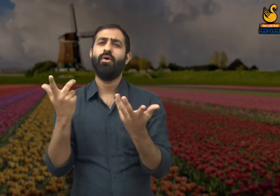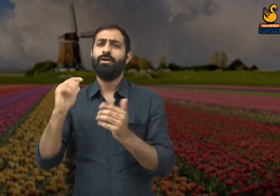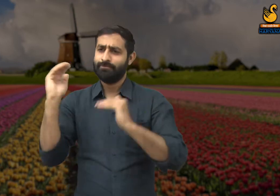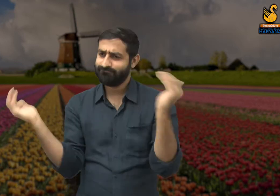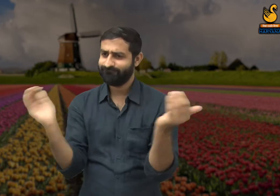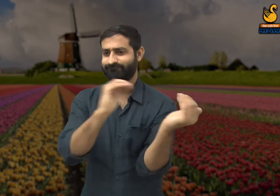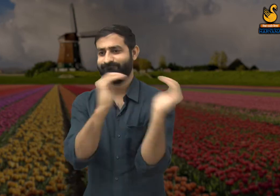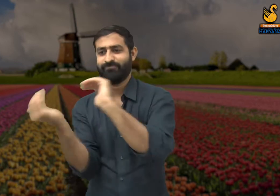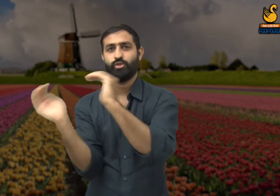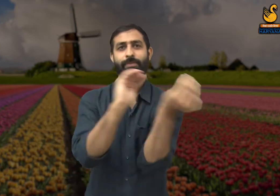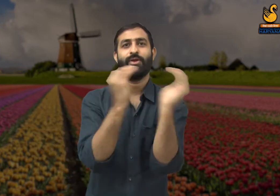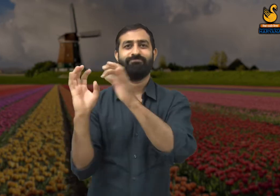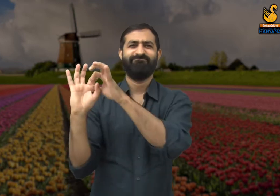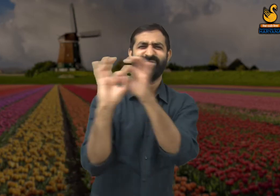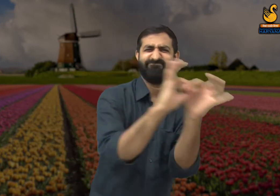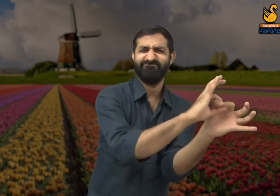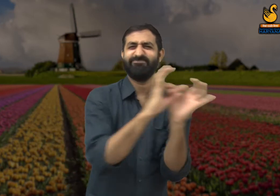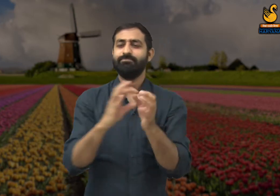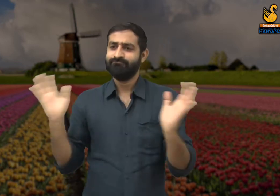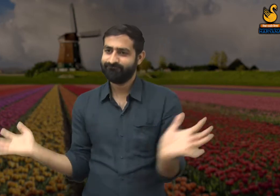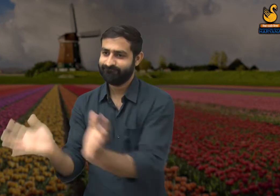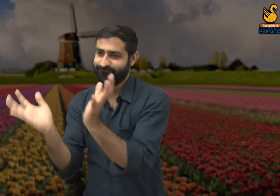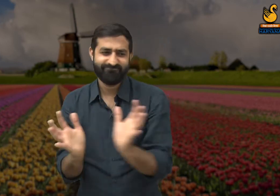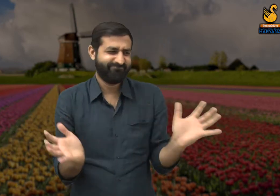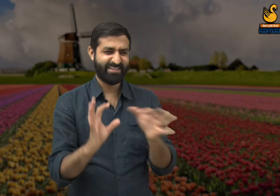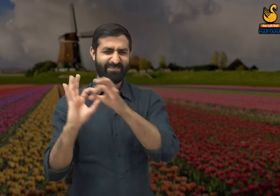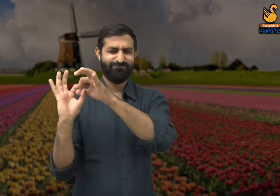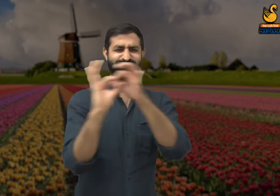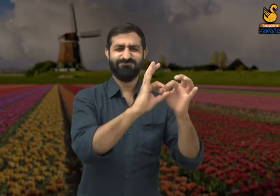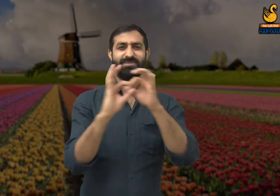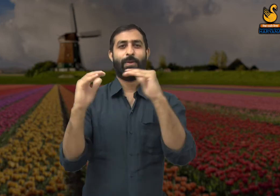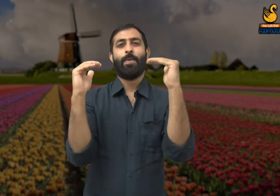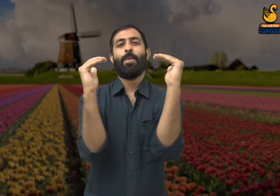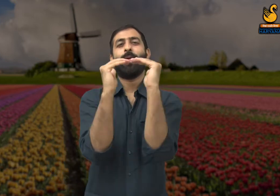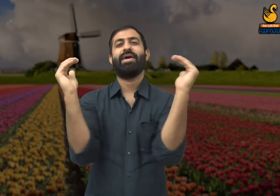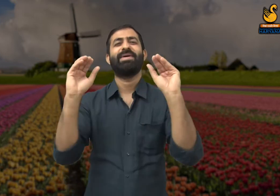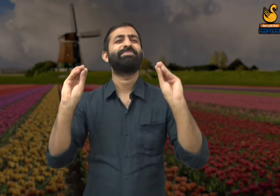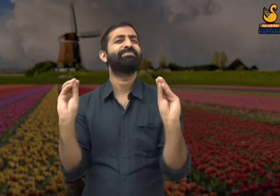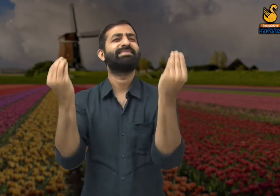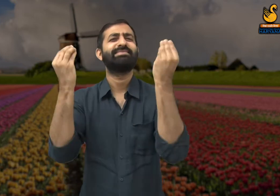सभी को समान रूप से प्रोत्साहित किया जाना चाहिए, इससे समाज के लोगों में एकता बनी रहेगी.